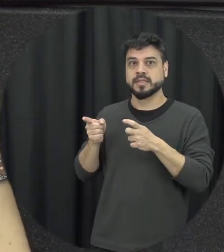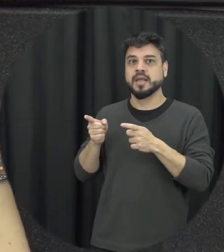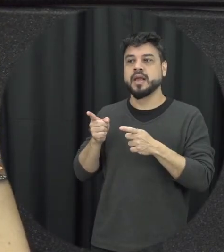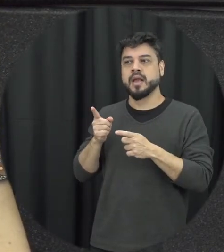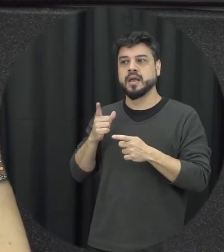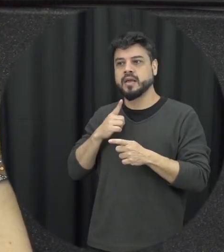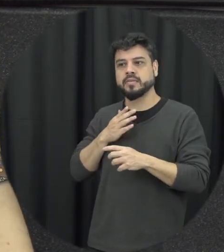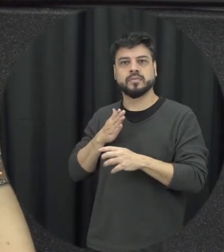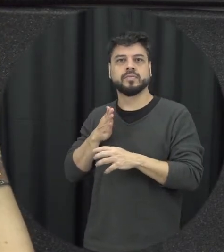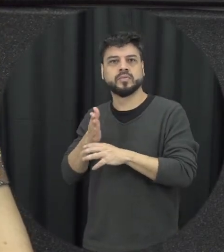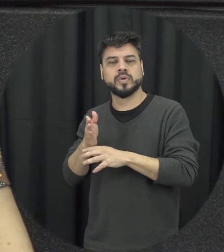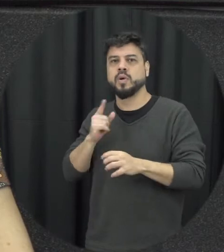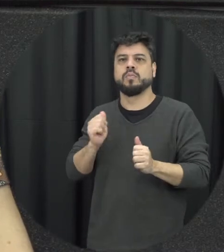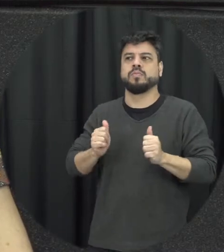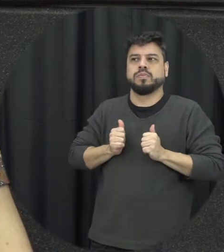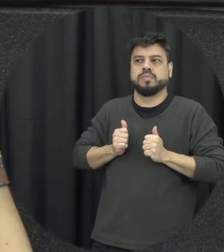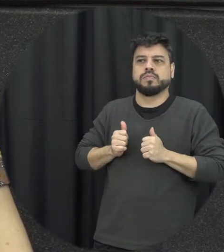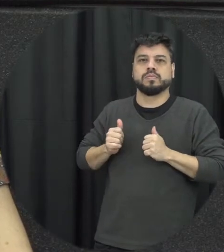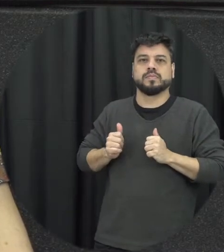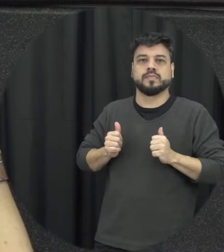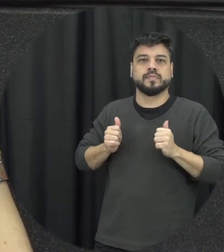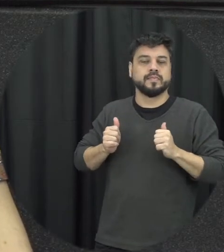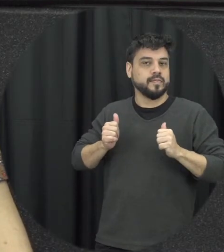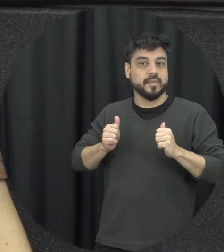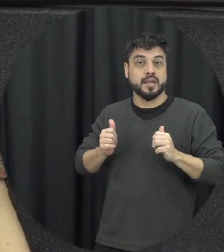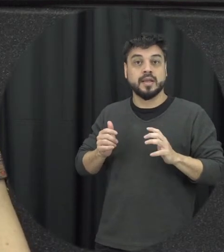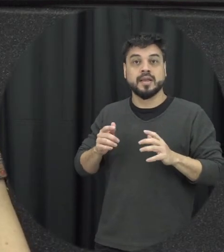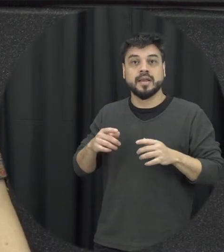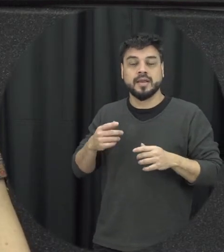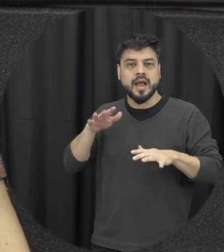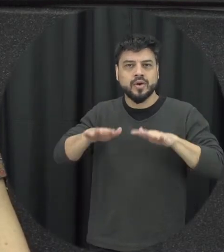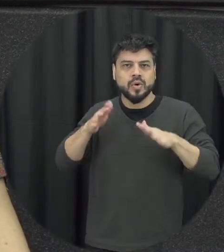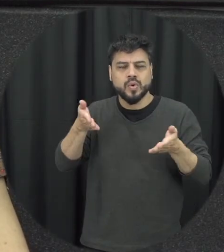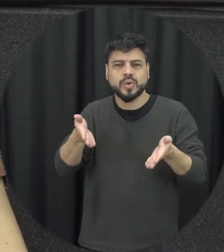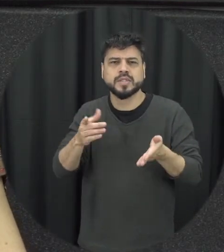comum ás vezes tem situações de violência que acontece né em múltiplos contextos e as pessoas